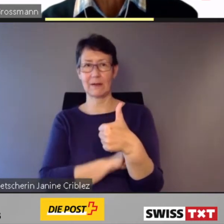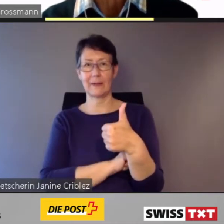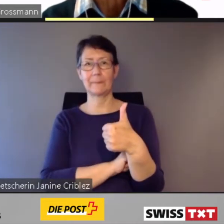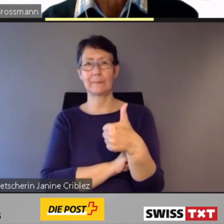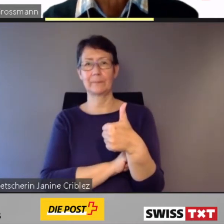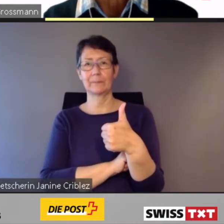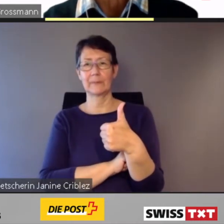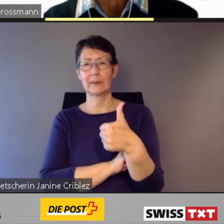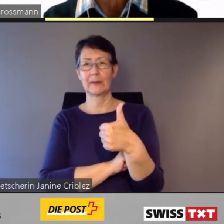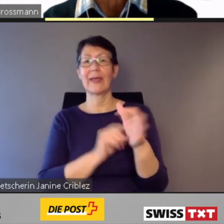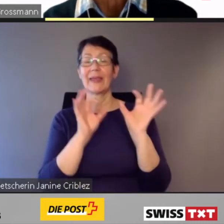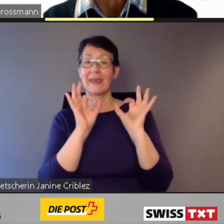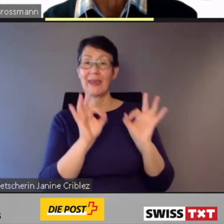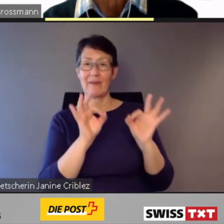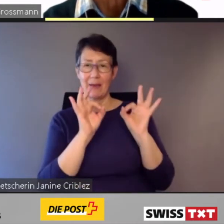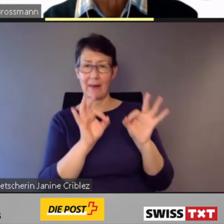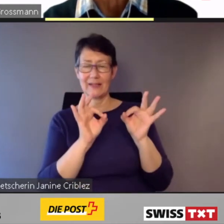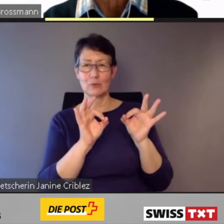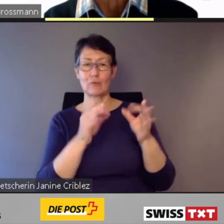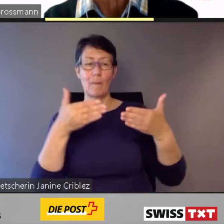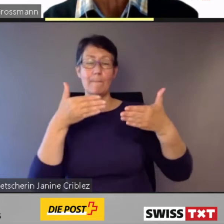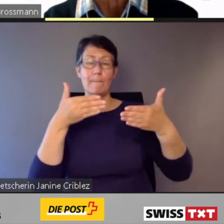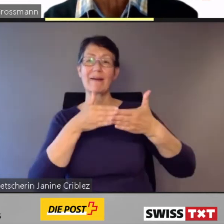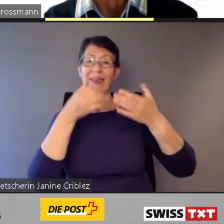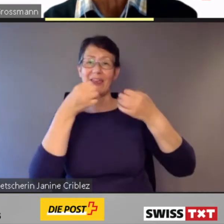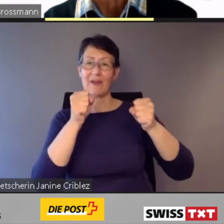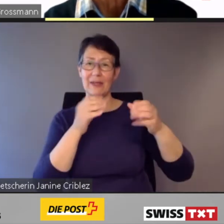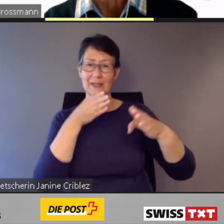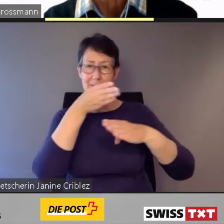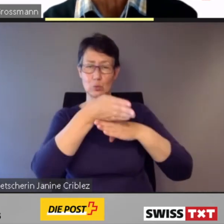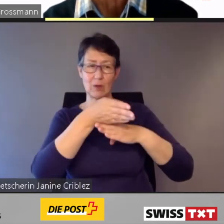ist unser Auftrag.